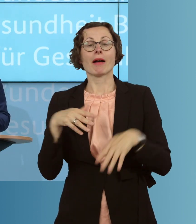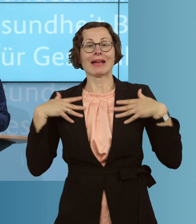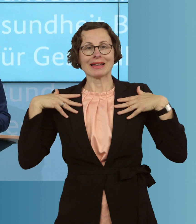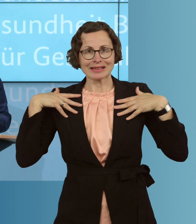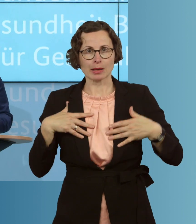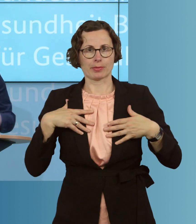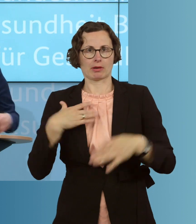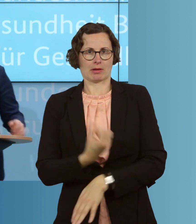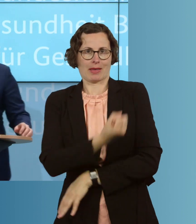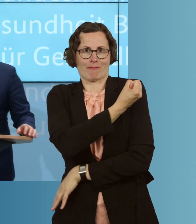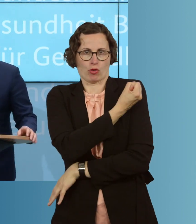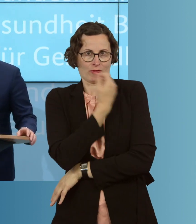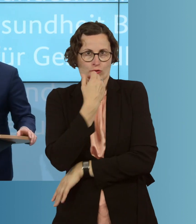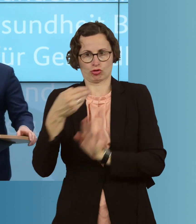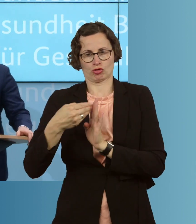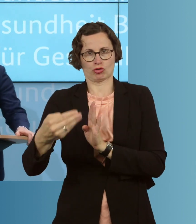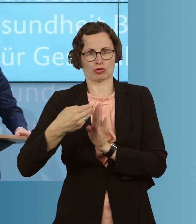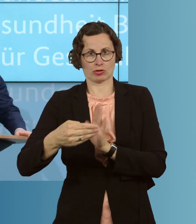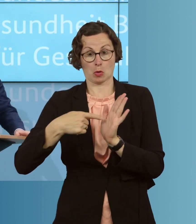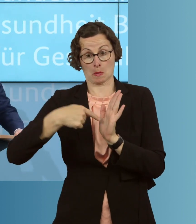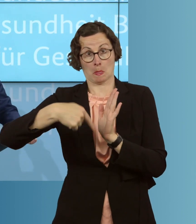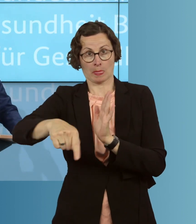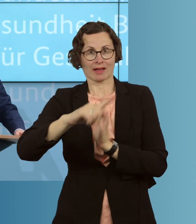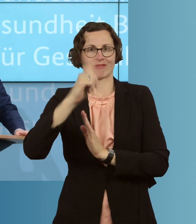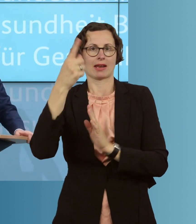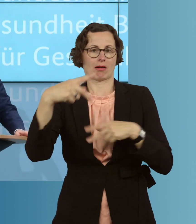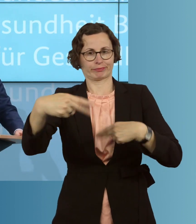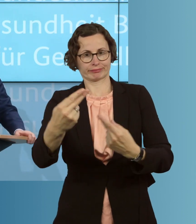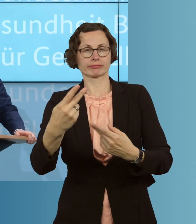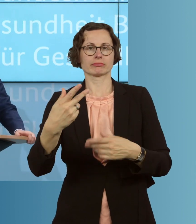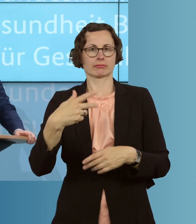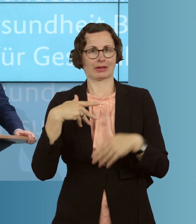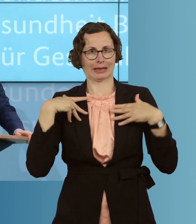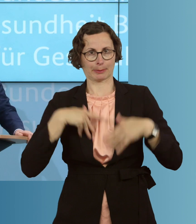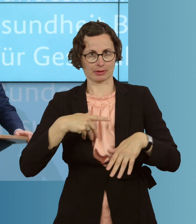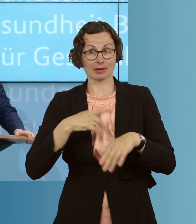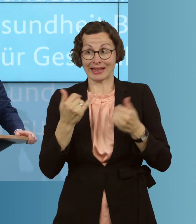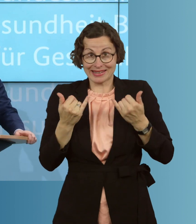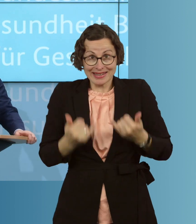sorgen, auch in der nächsten Grippesaison. Es ist jetzt die Zeit, spätestens sogar,